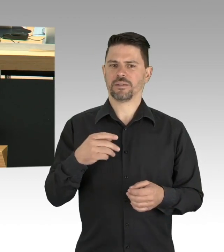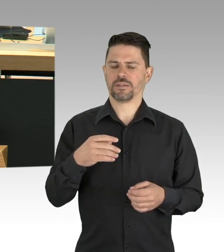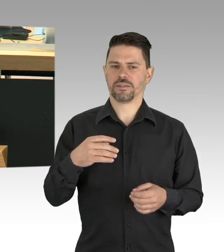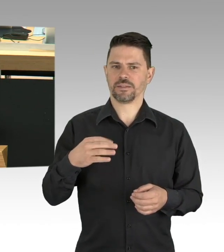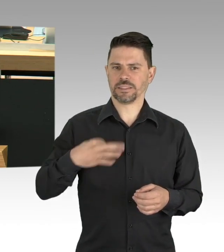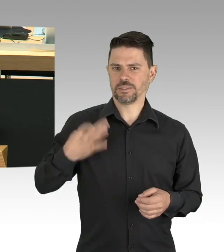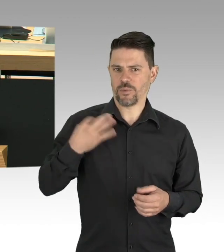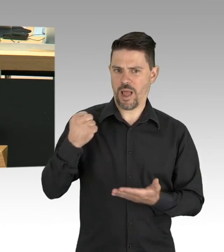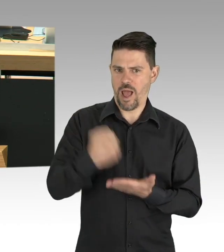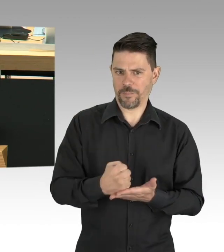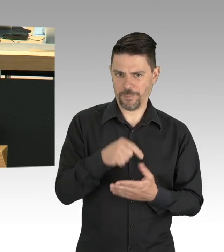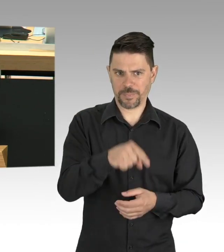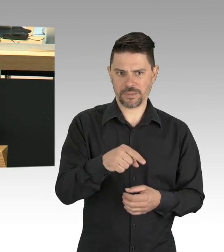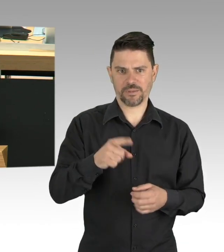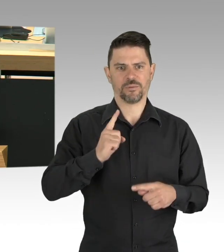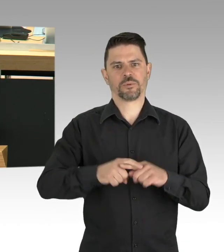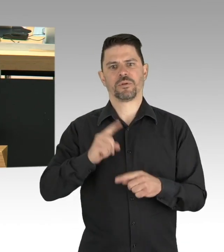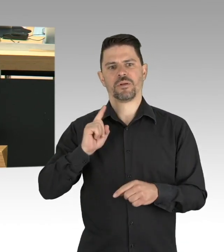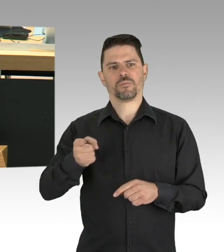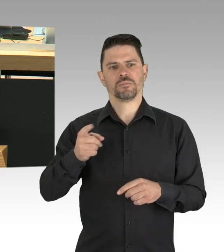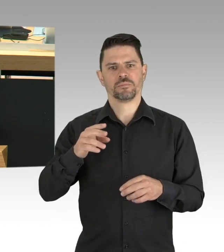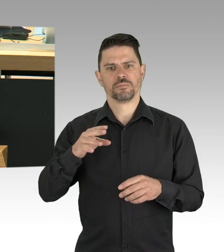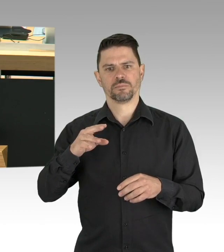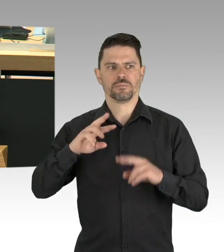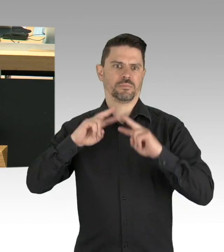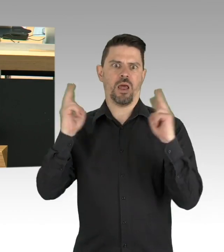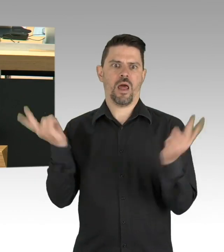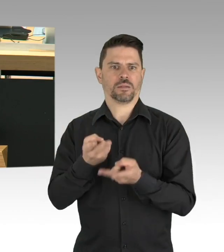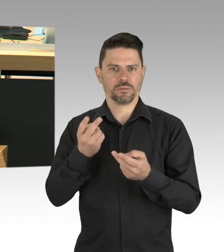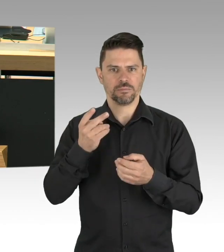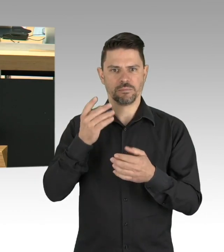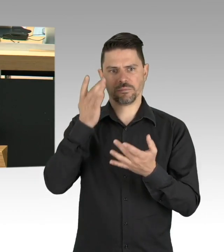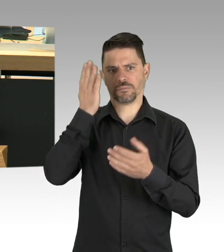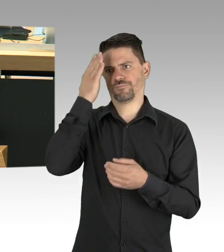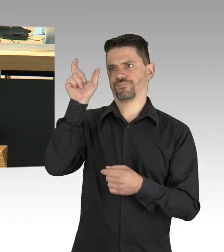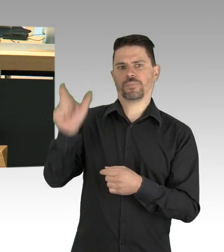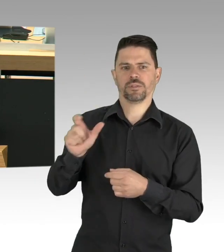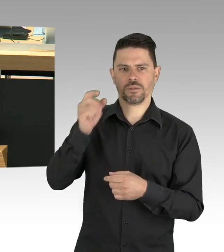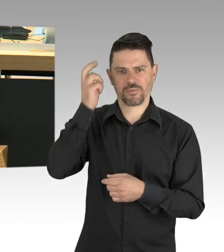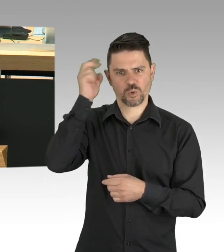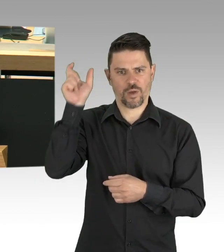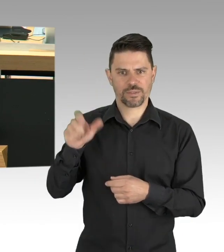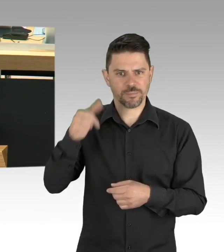in Gastronomie und Hotellerie zu machen? Sind sie bereit für einen verantwortungsvollen Fahrplan